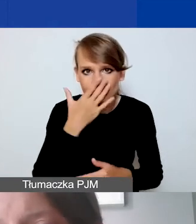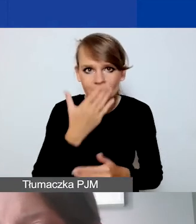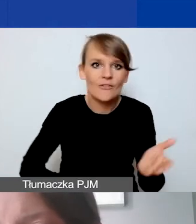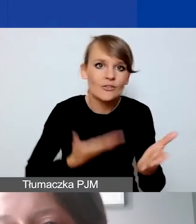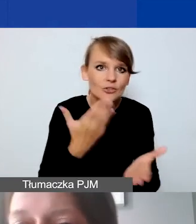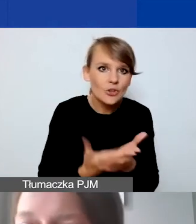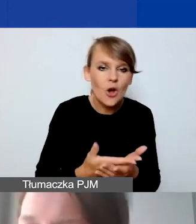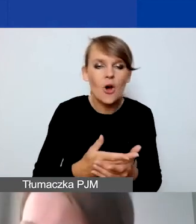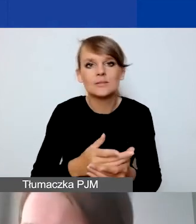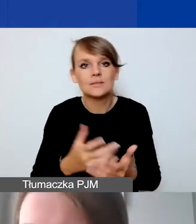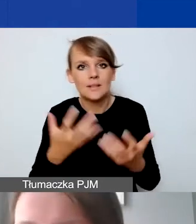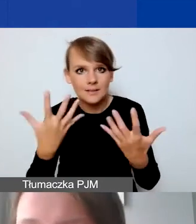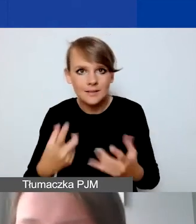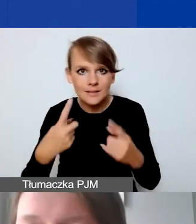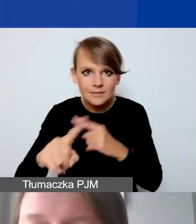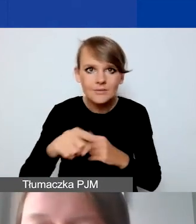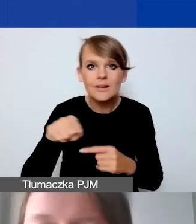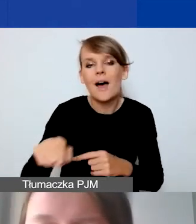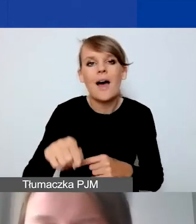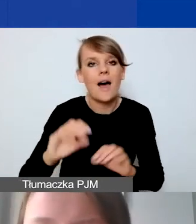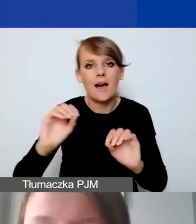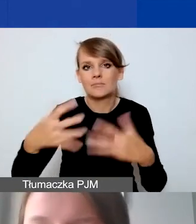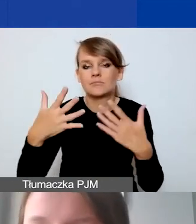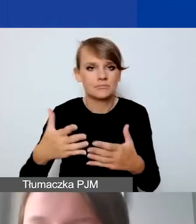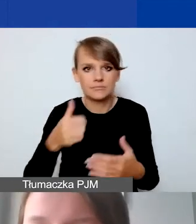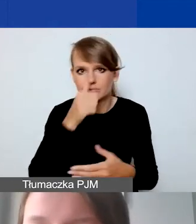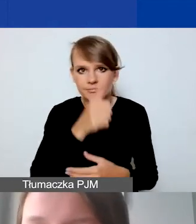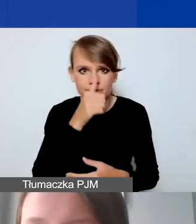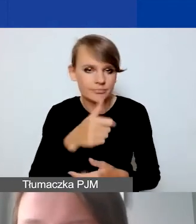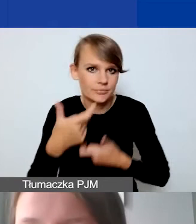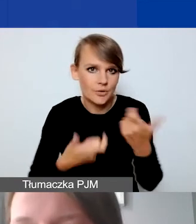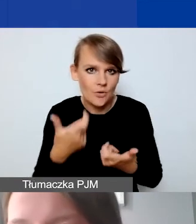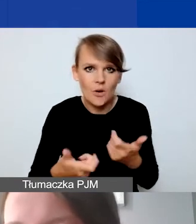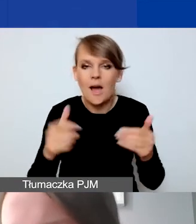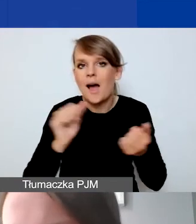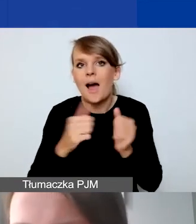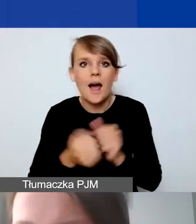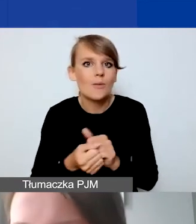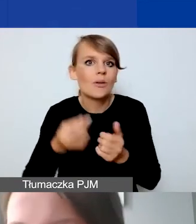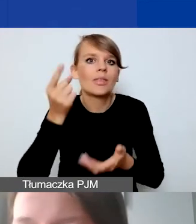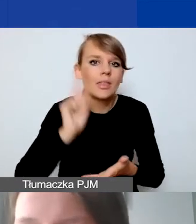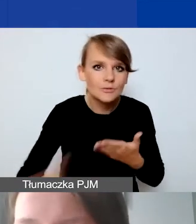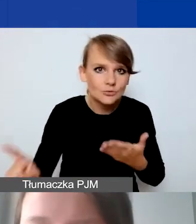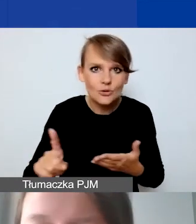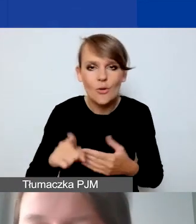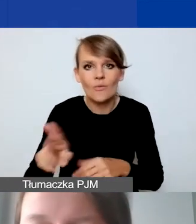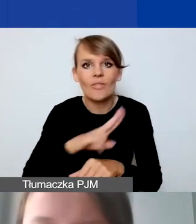Generator nie pozwoli przeprowadzić jakiejś operacji albo nie zdążymy w danym terminie, w danym miesiącu,